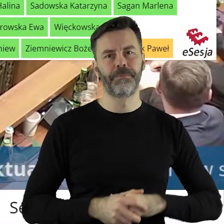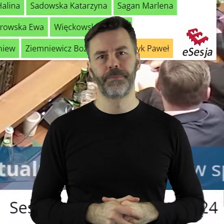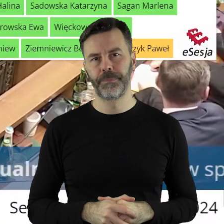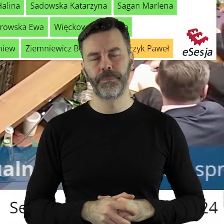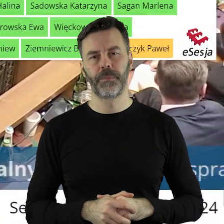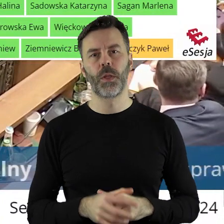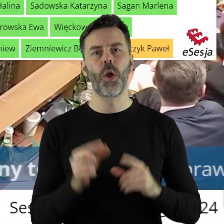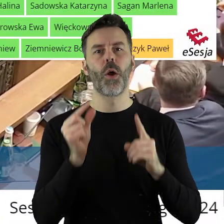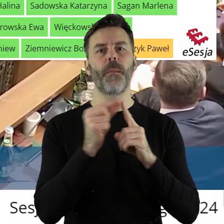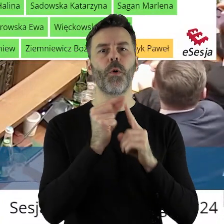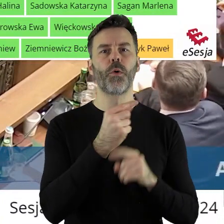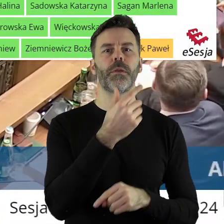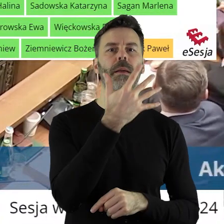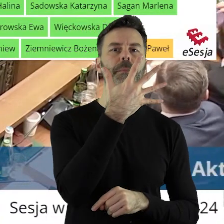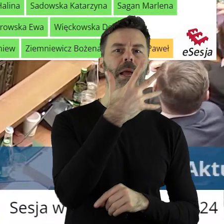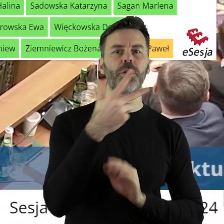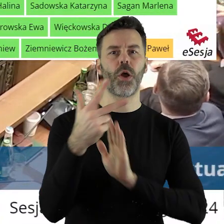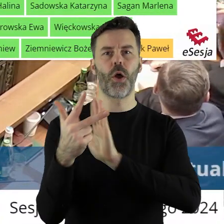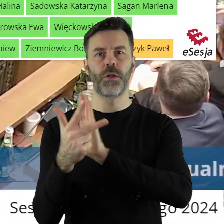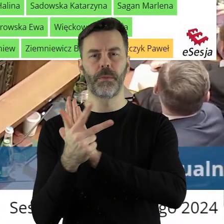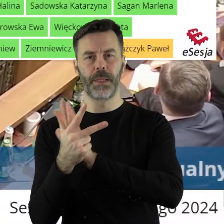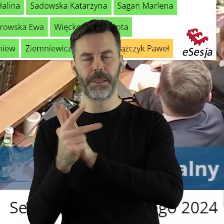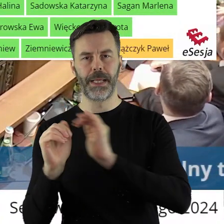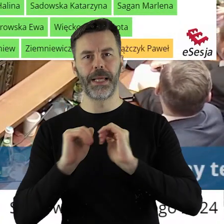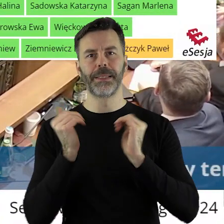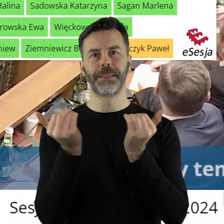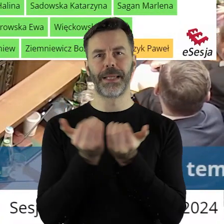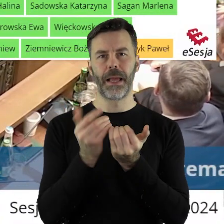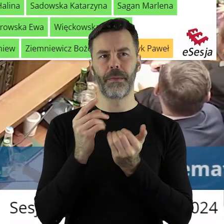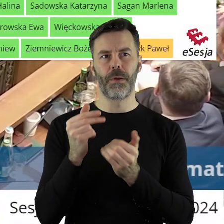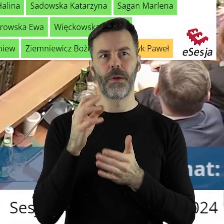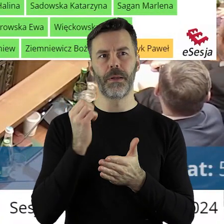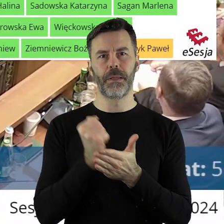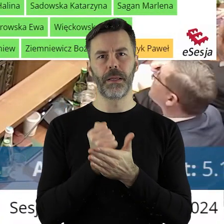W punkcie 5.18 mamy projekt uchwały Sejmiku Województwa Łódzkiego w sprawie przyjęcia